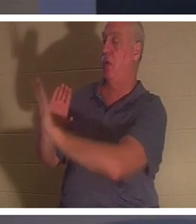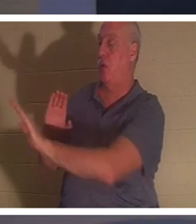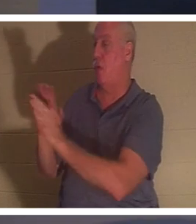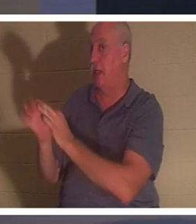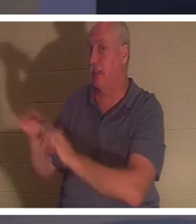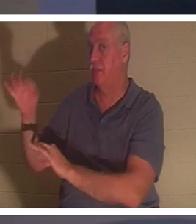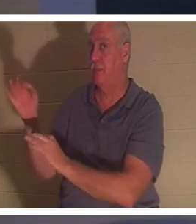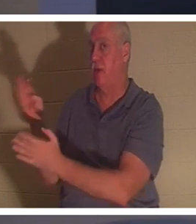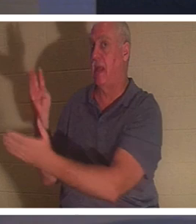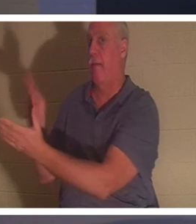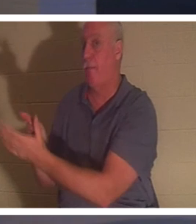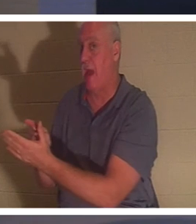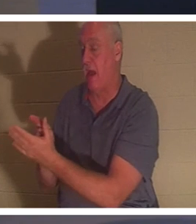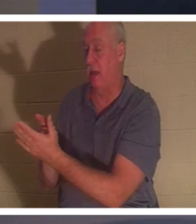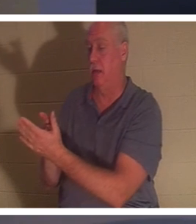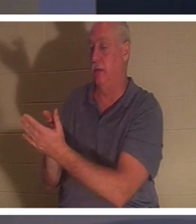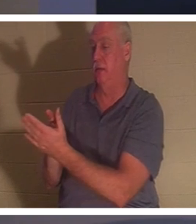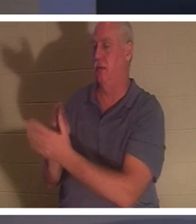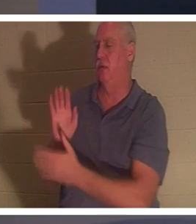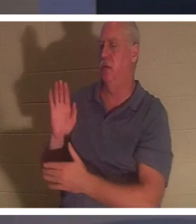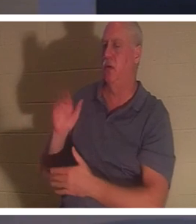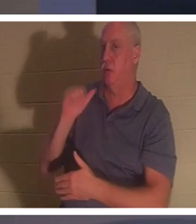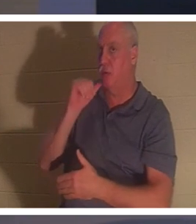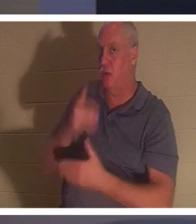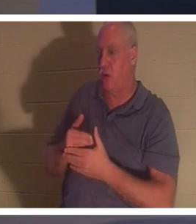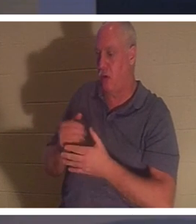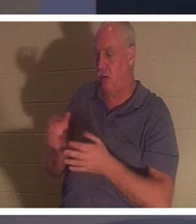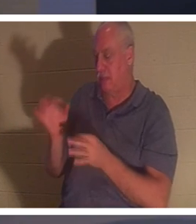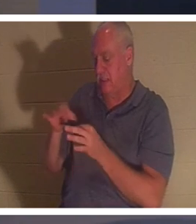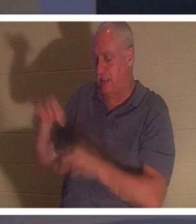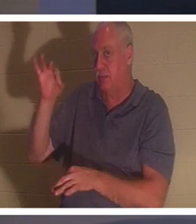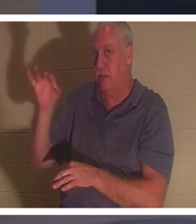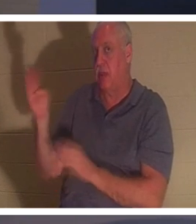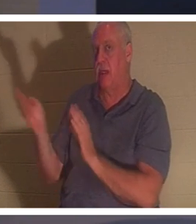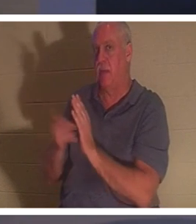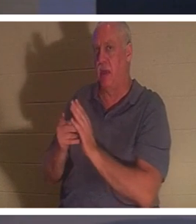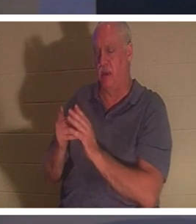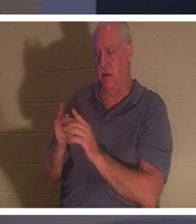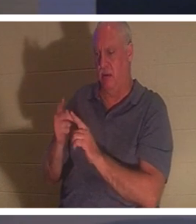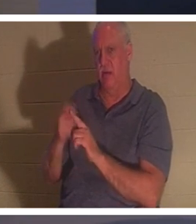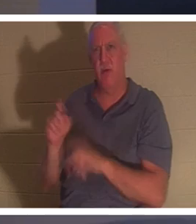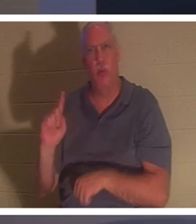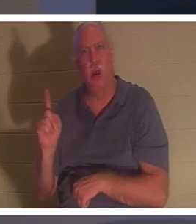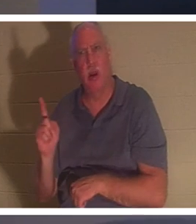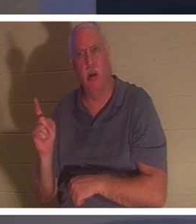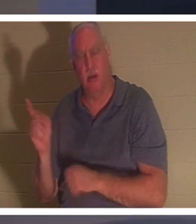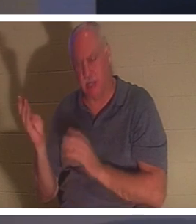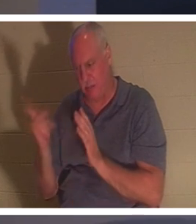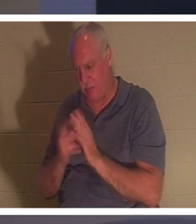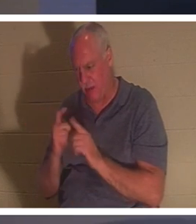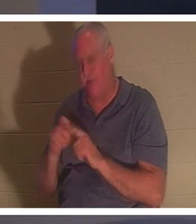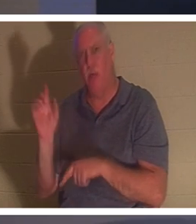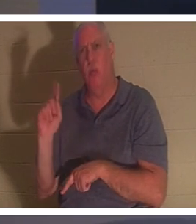注意到了吗？她的精神回来了。从哪里回来？ “她的精神恢复了，立刻